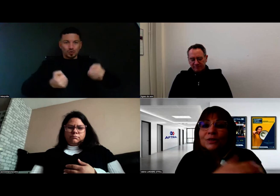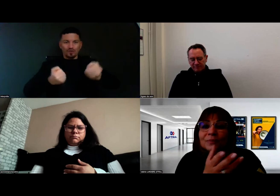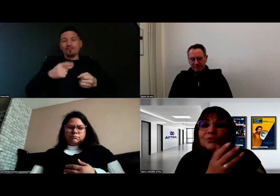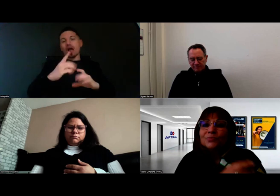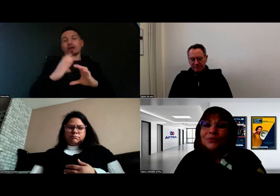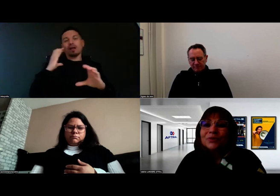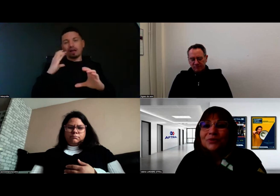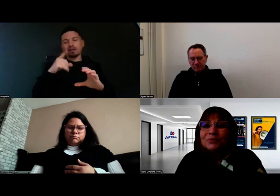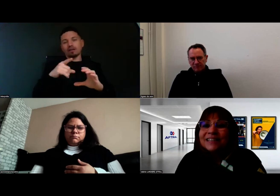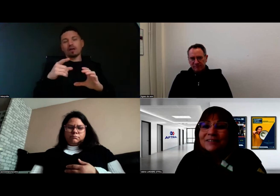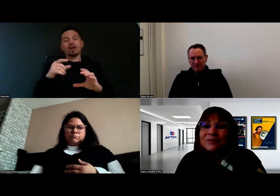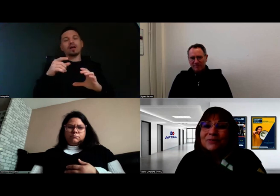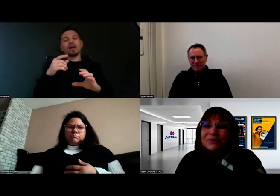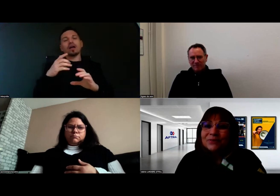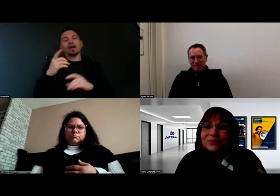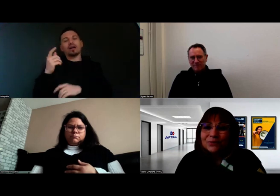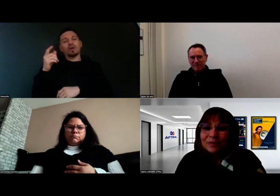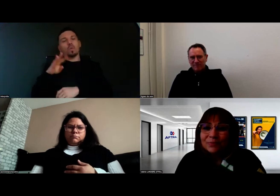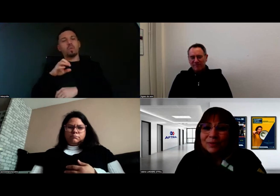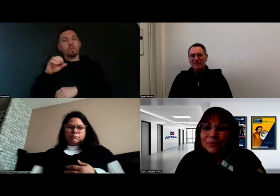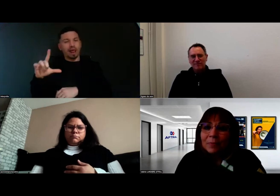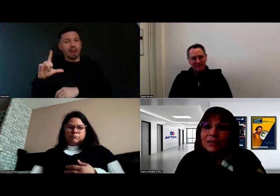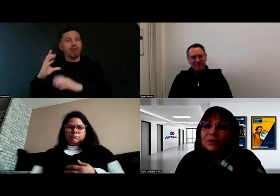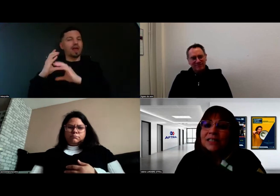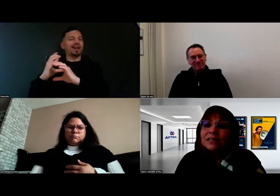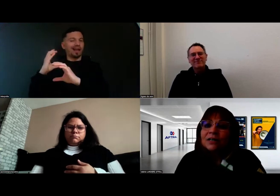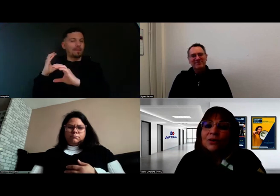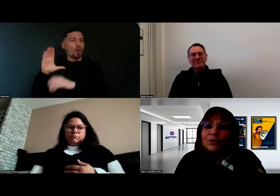du camion pour Will, dont on va probablement parler aussi,